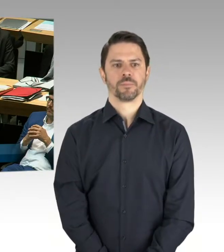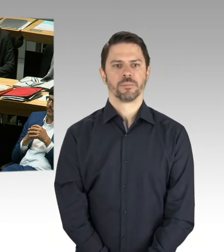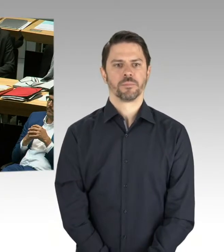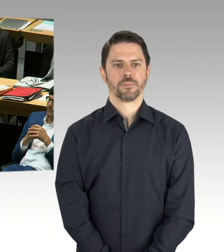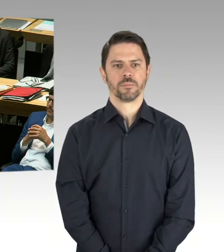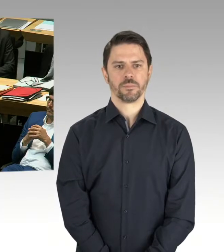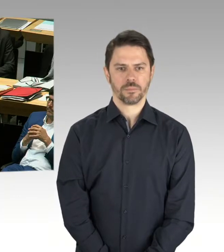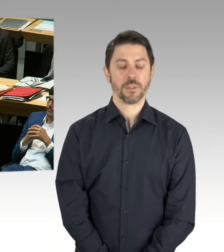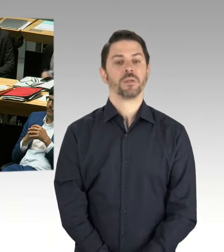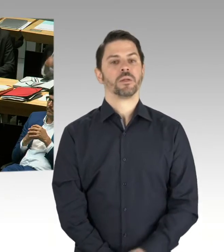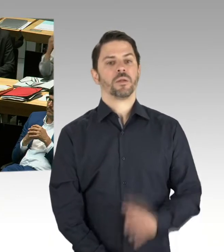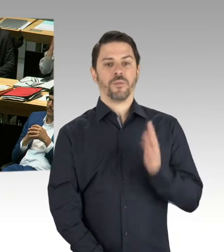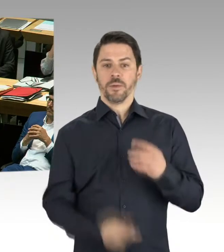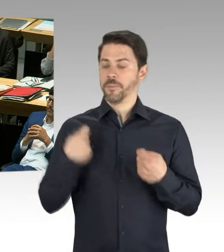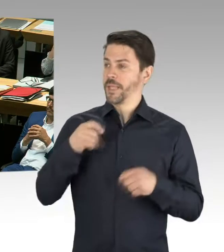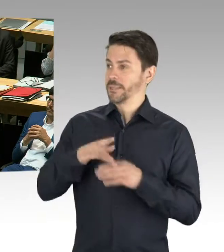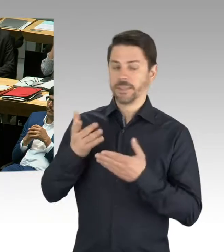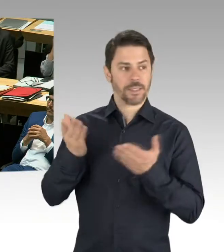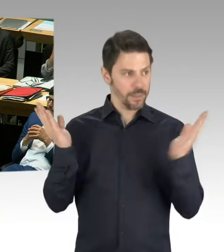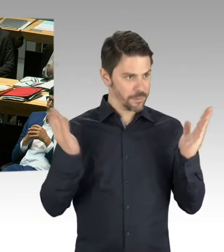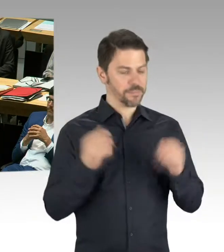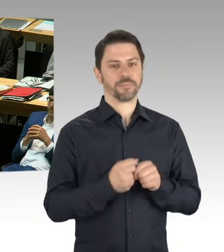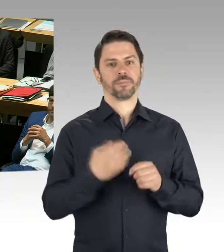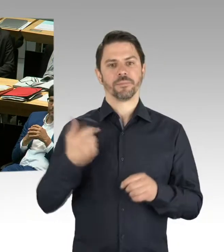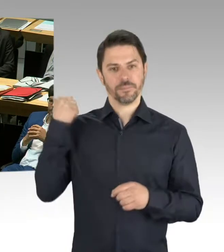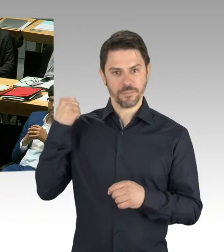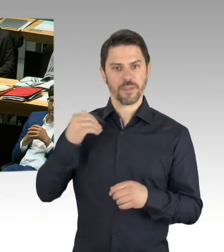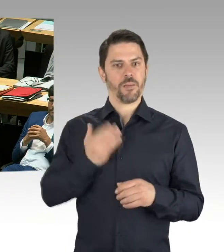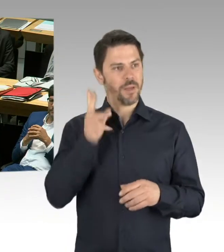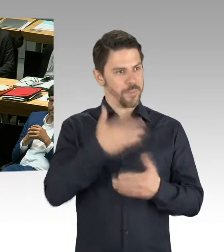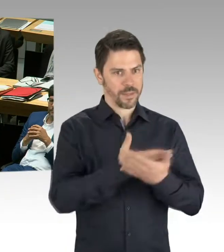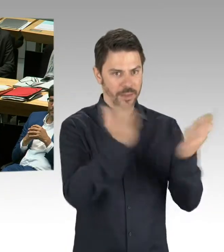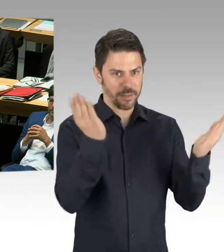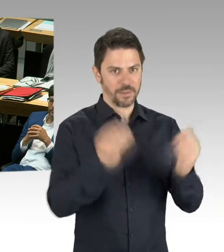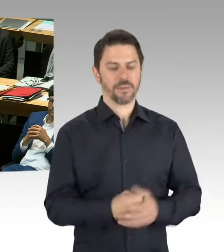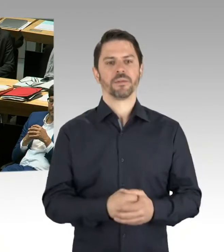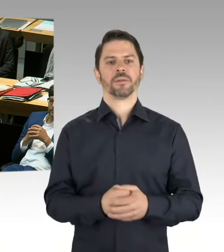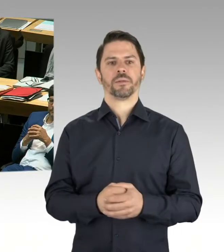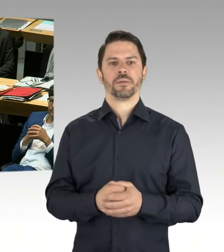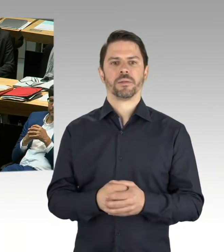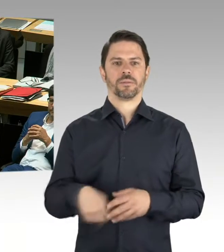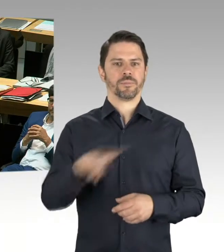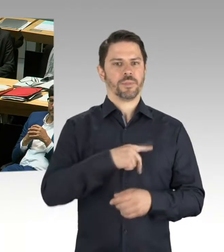die eingestellt worden sind in die Finanzplanung, inwieweit das mit den derzeitigen Baukosten tatsächlich korrespondiert.